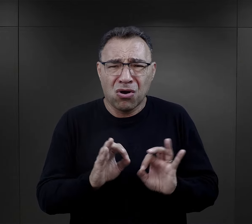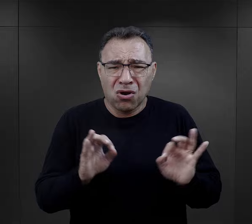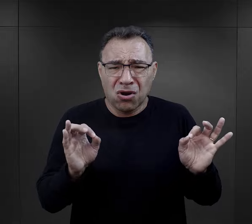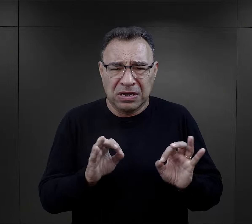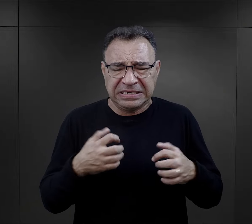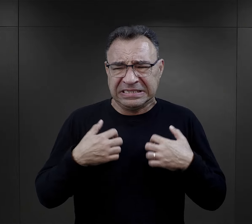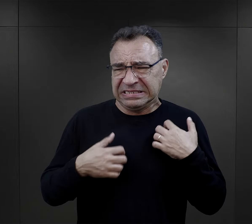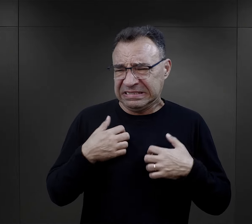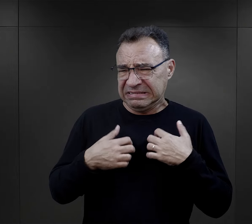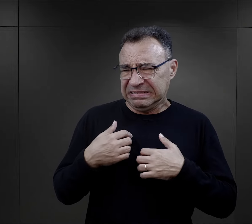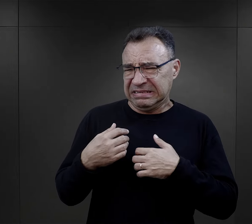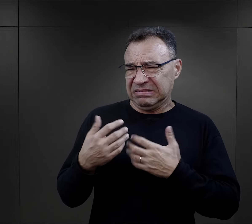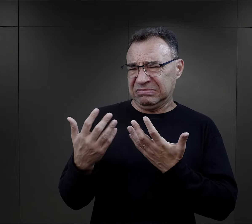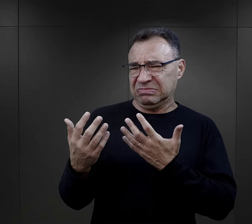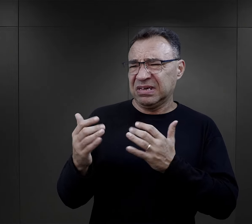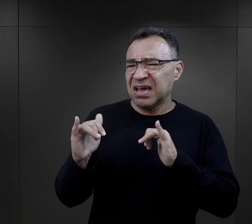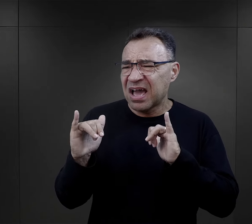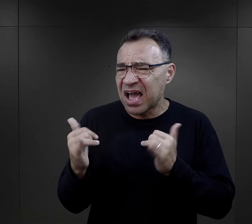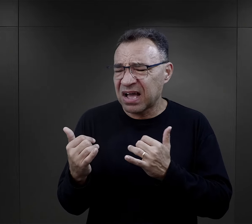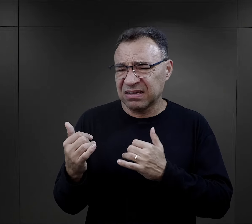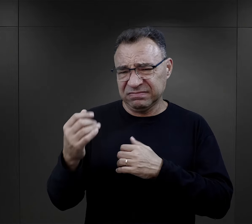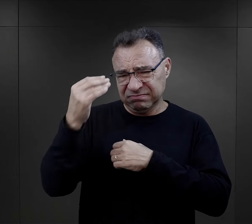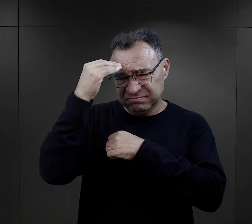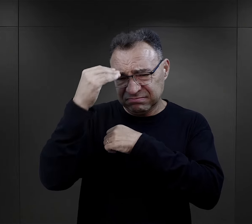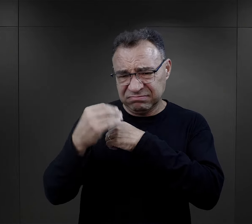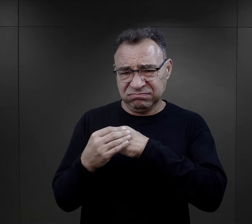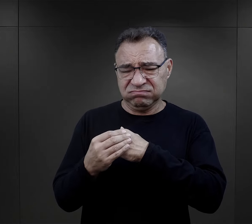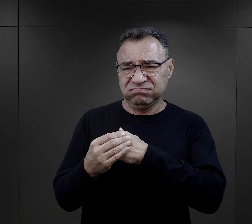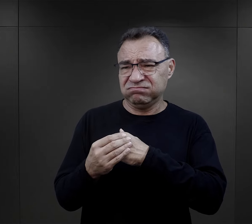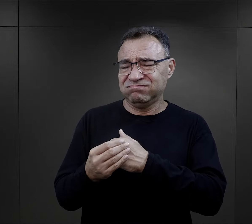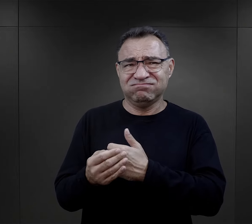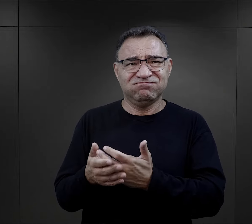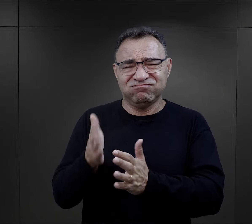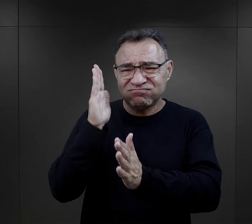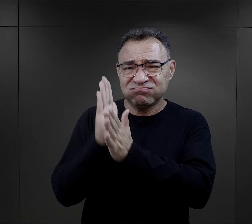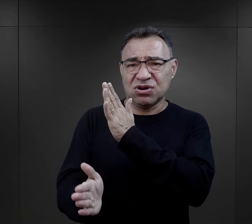był zły na tego człowieka, jak mógł w ten sposób, tak bezdusznie, tak… ,